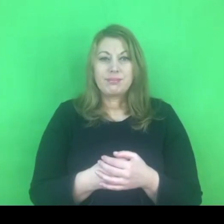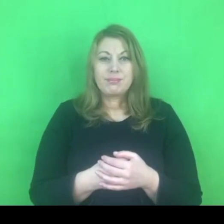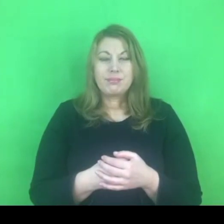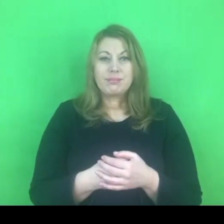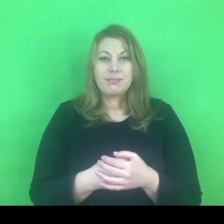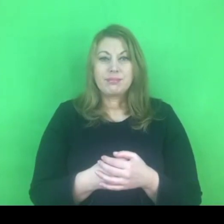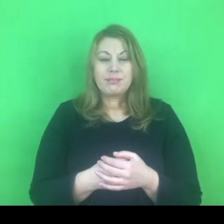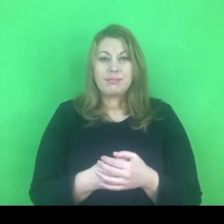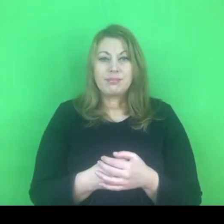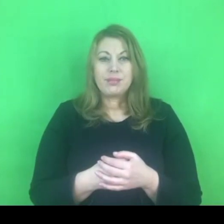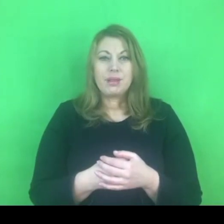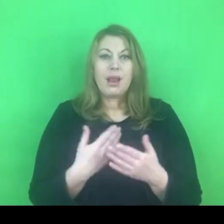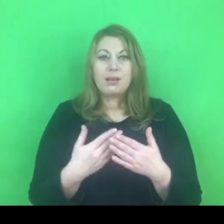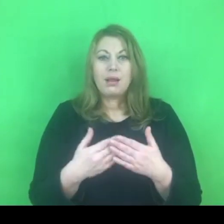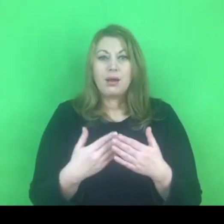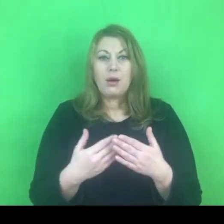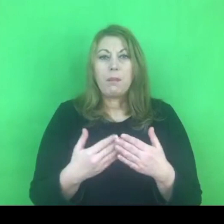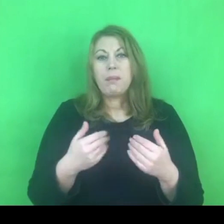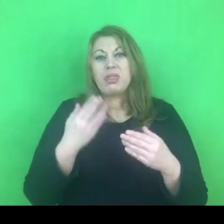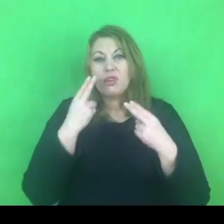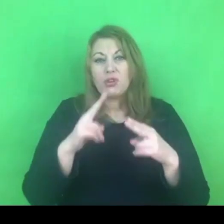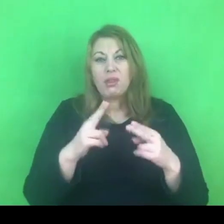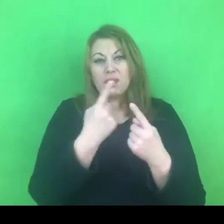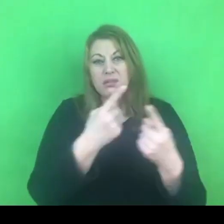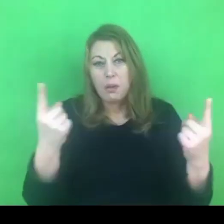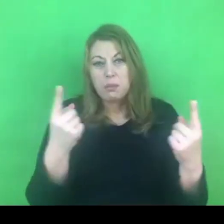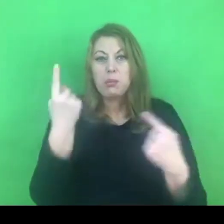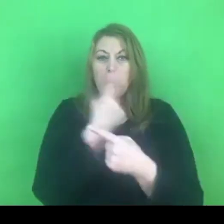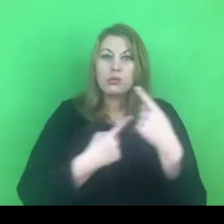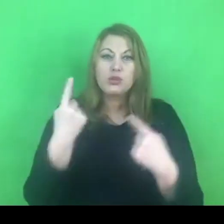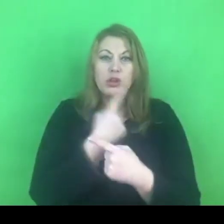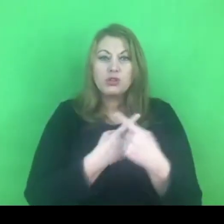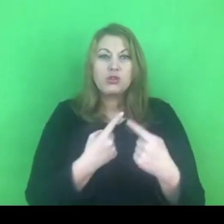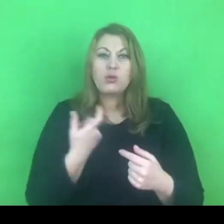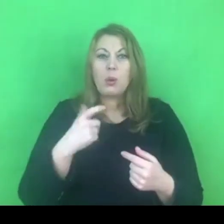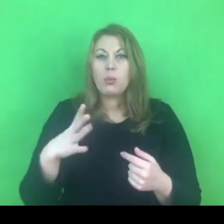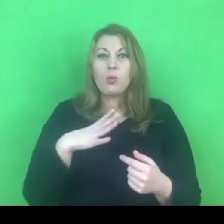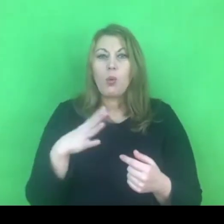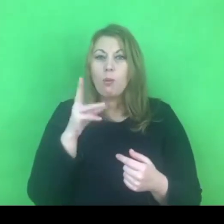To jest duży wątek - kwestia zagrożenia dla polskiej rodziny.